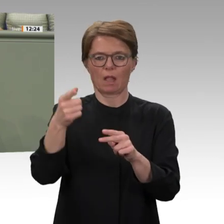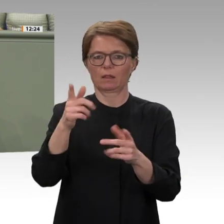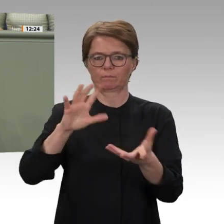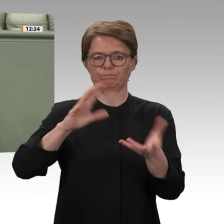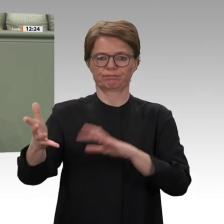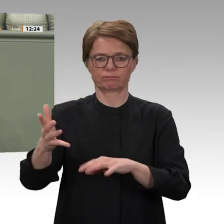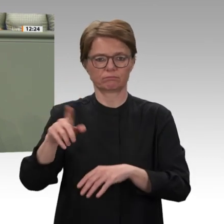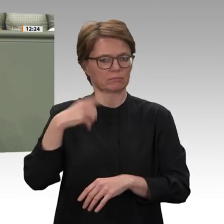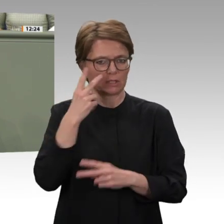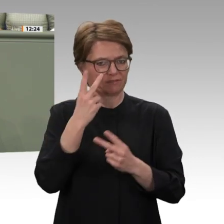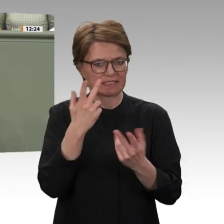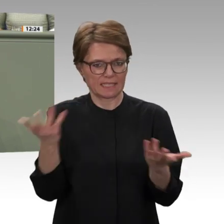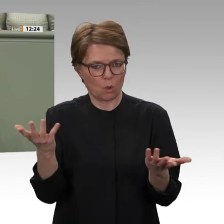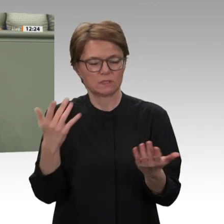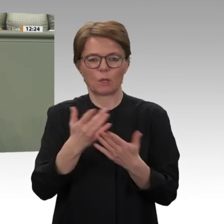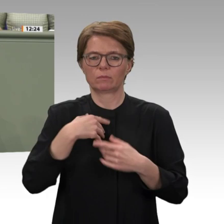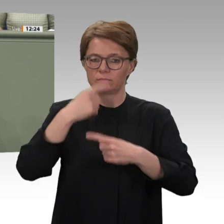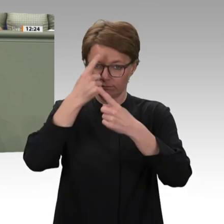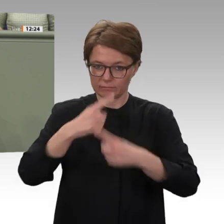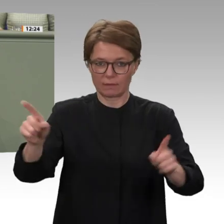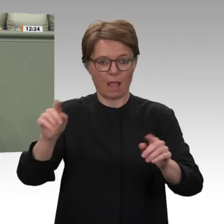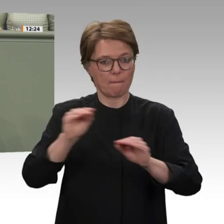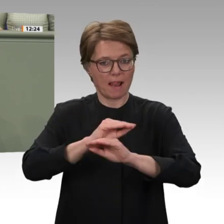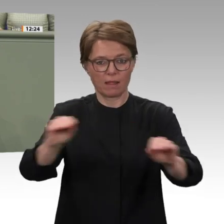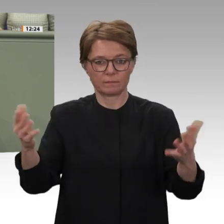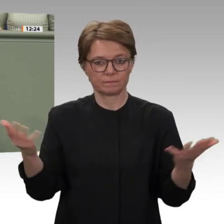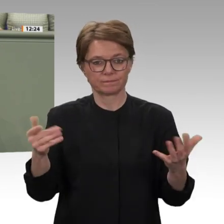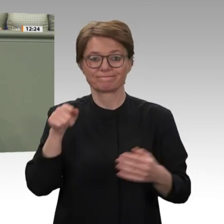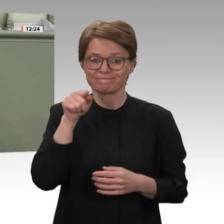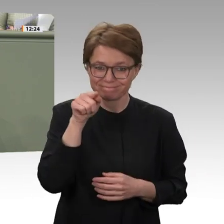wir hier tun können und unternehmen müssen, um die dortigen Erfolge aus den letzten